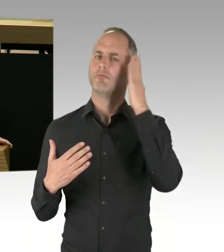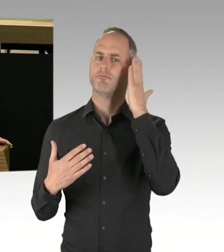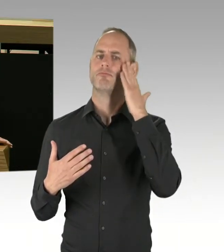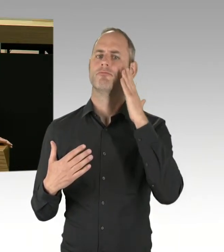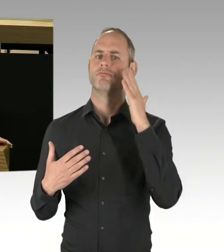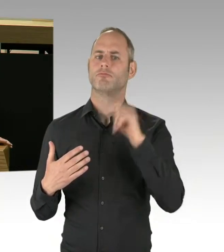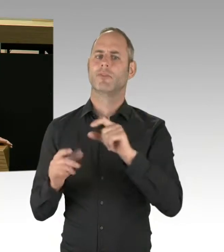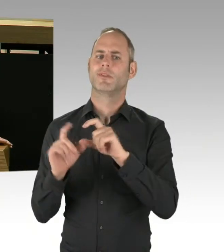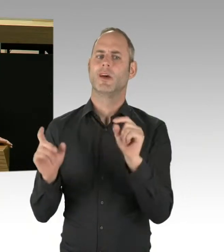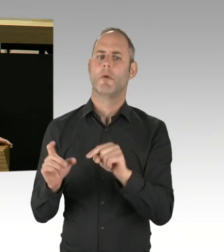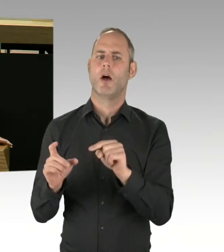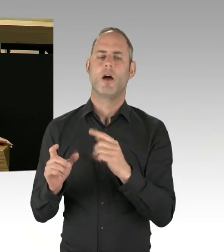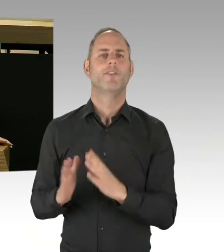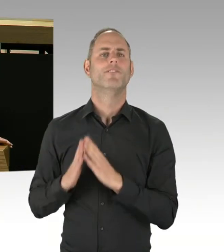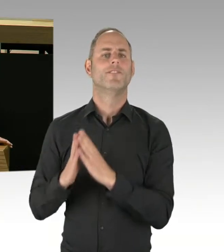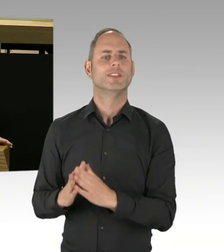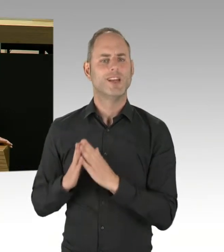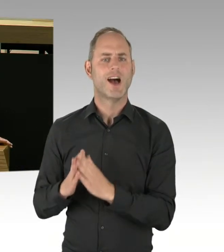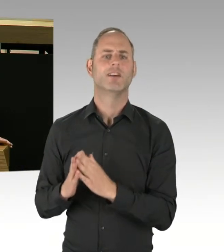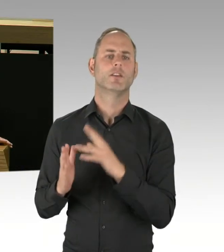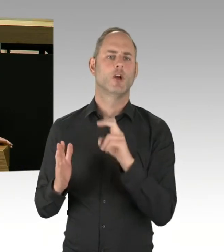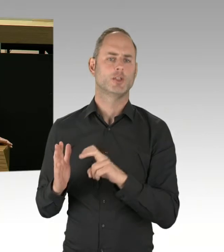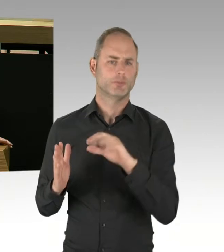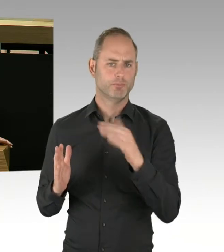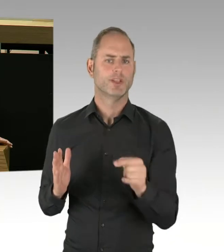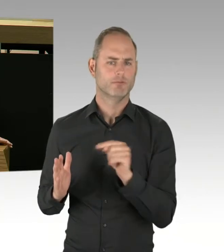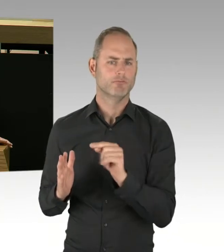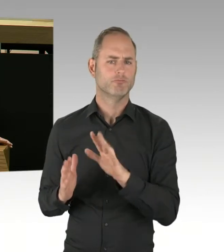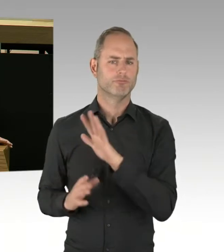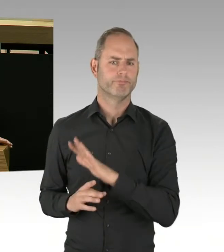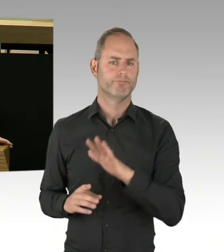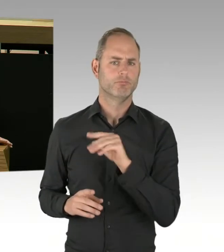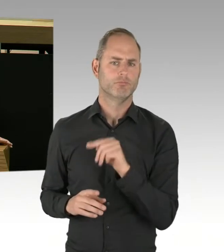Drogendealern nunmehr Standplätze im Görlitzer Park zuweist